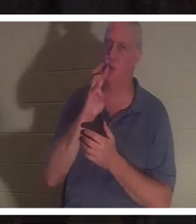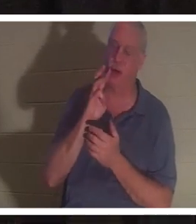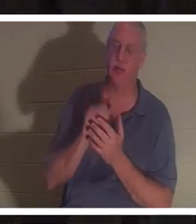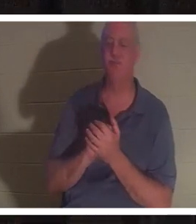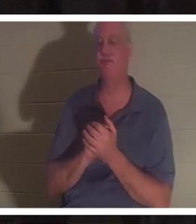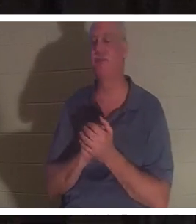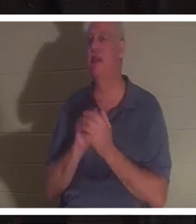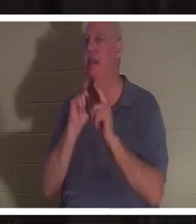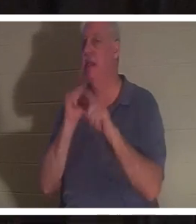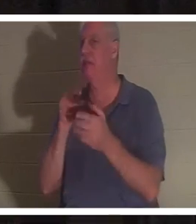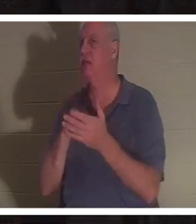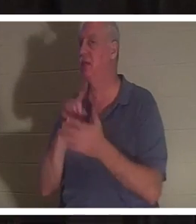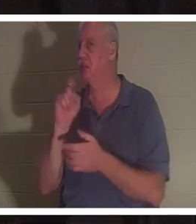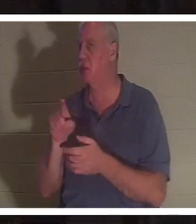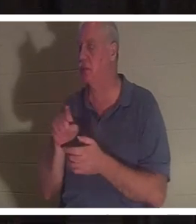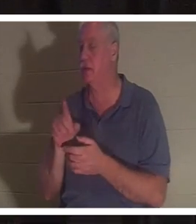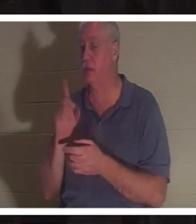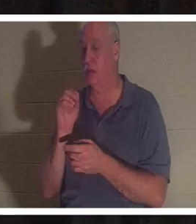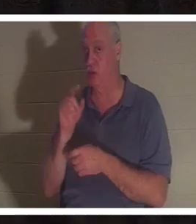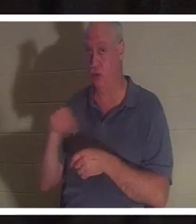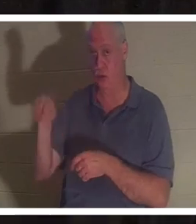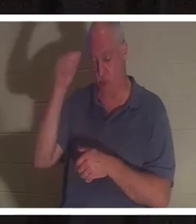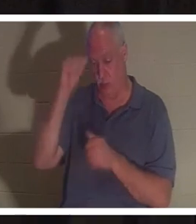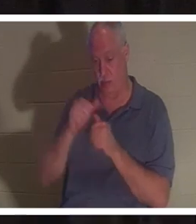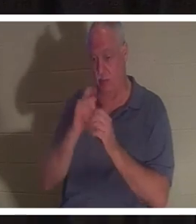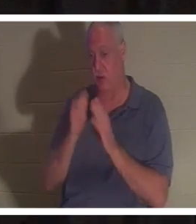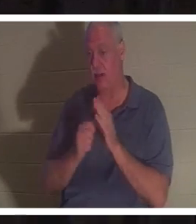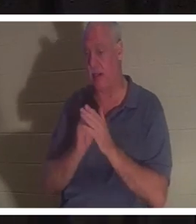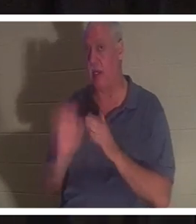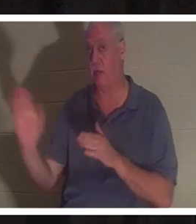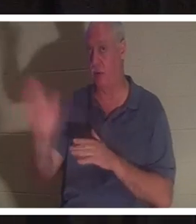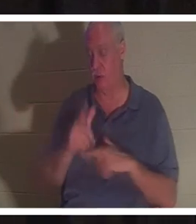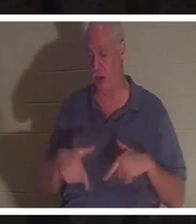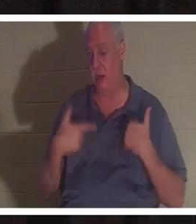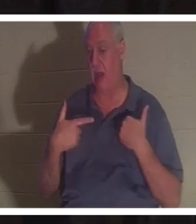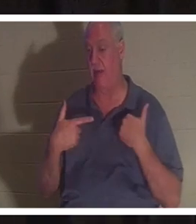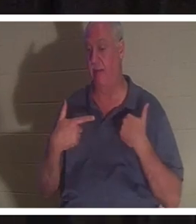этот вопрос за своими столиками. Вы помните время в своей жизни, когда, возможно, была